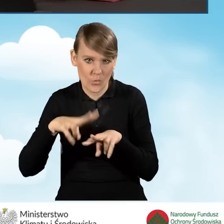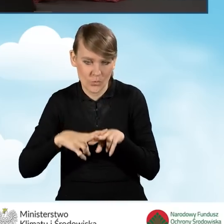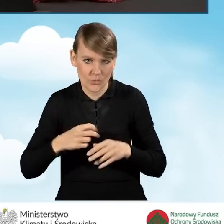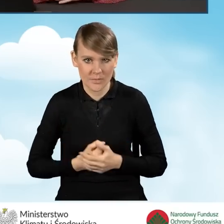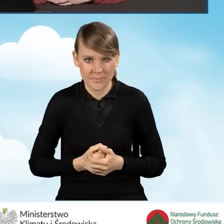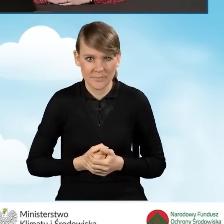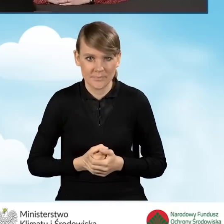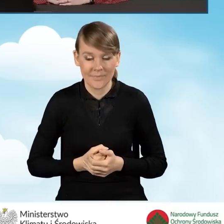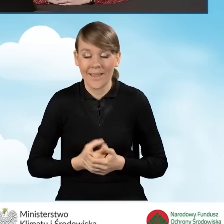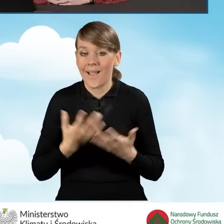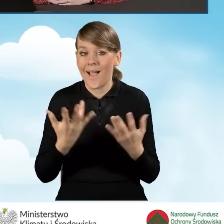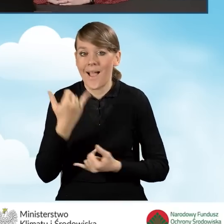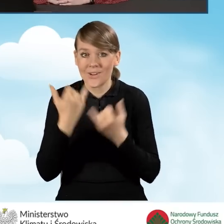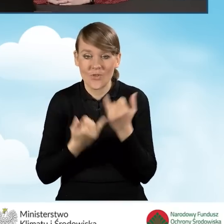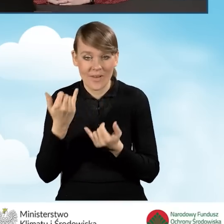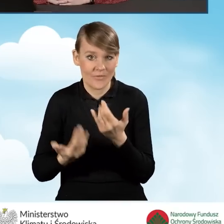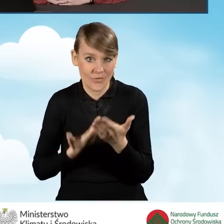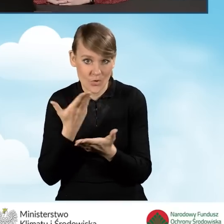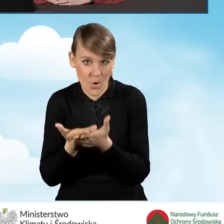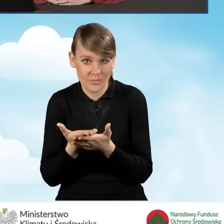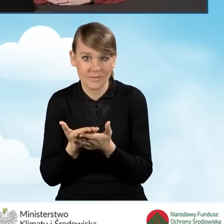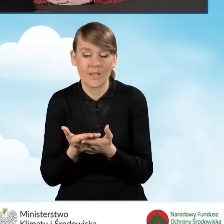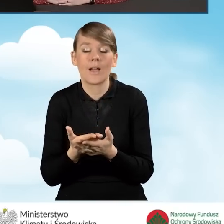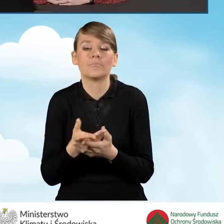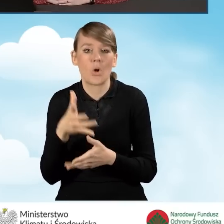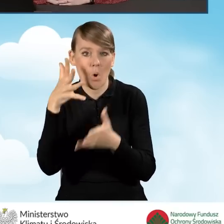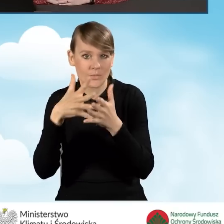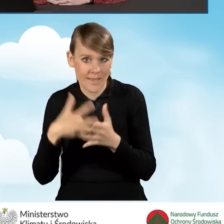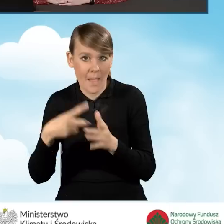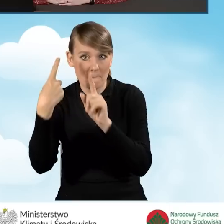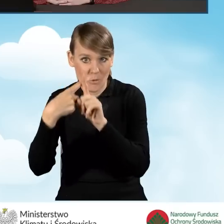Natomiast Szanowni Państwo, jeżeli taki wniosek zostanie pozytywnie oceniony,